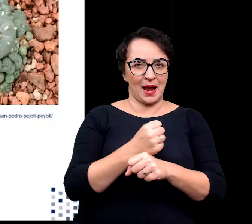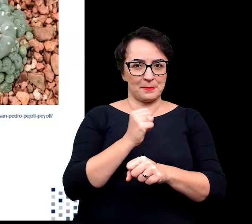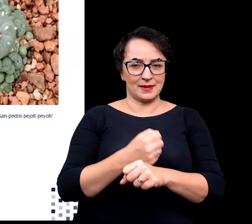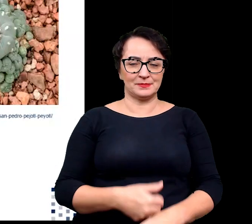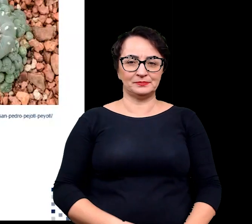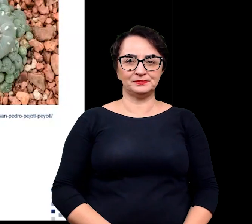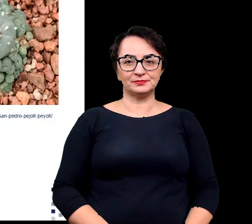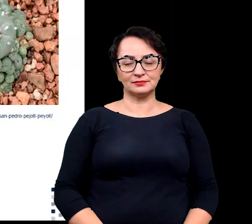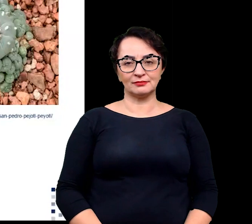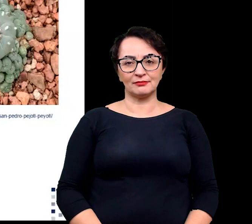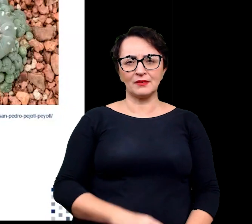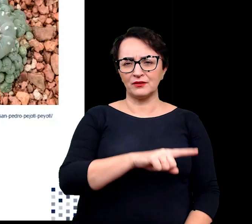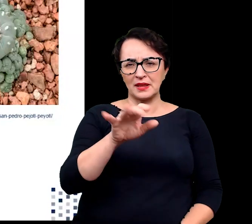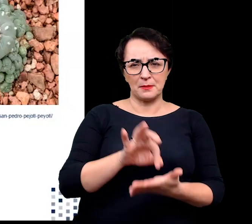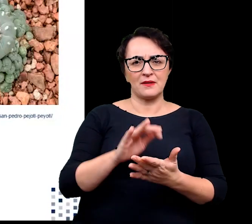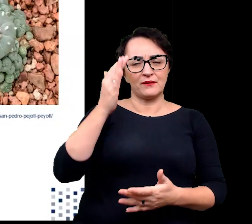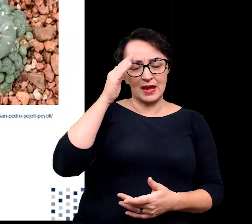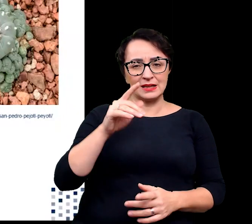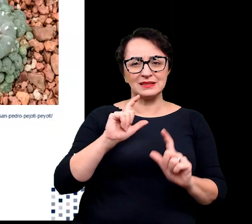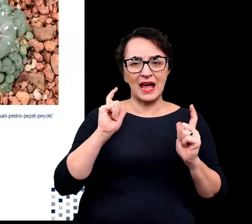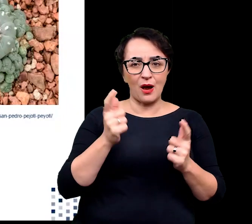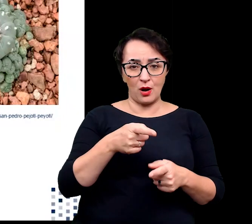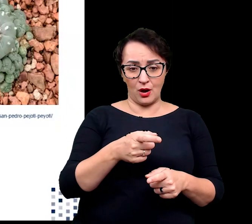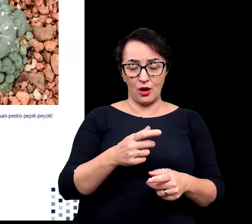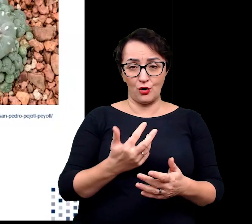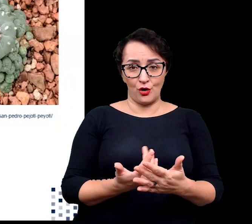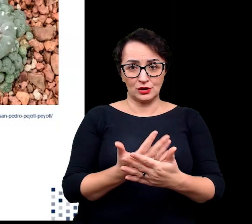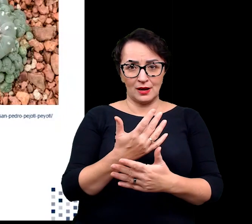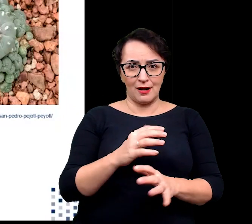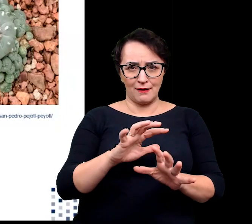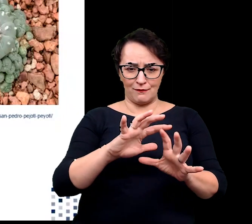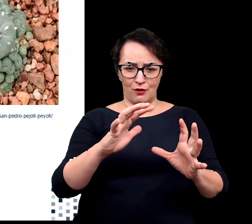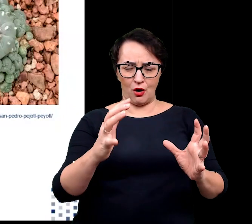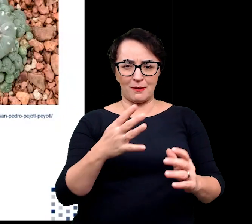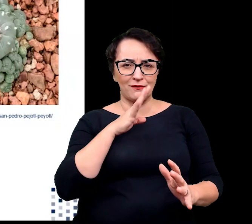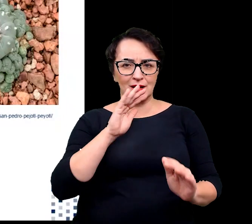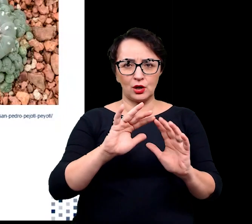Jak pewnie dobrze, wiecie cała roślina przyjmuje formy zbliżone do kuli lub cylindra